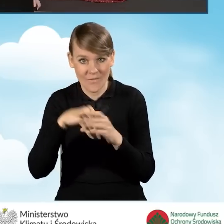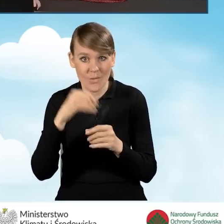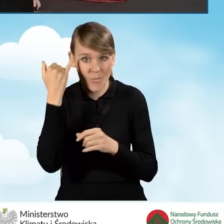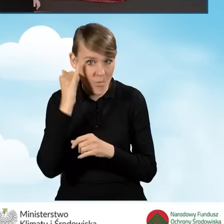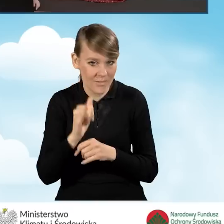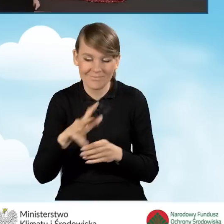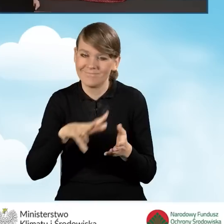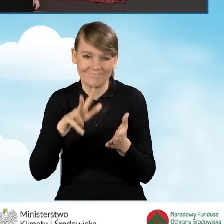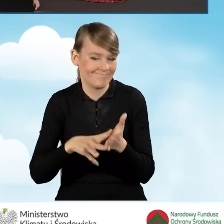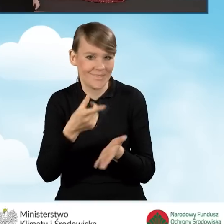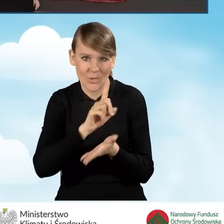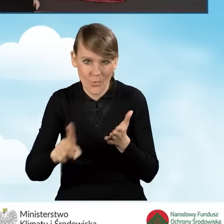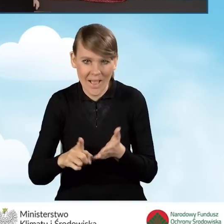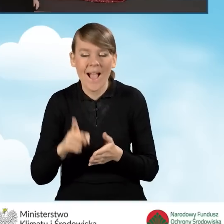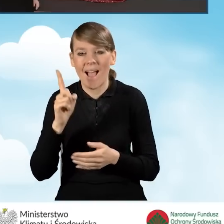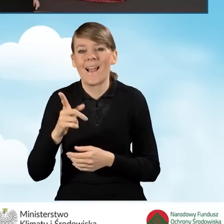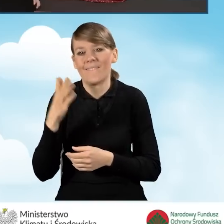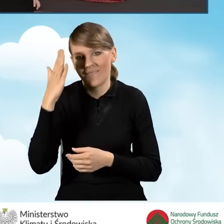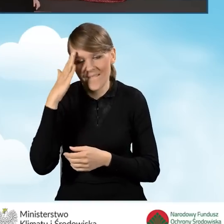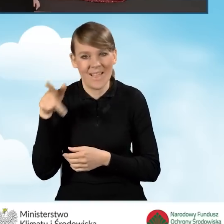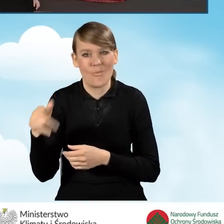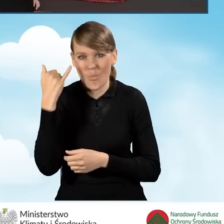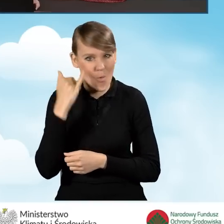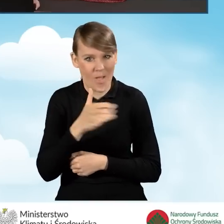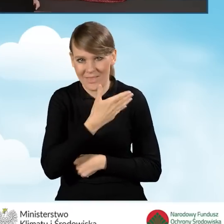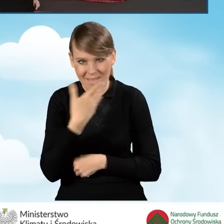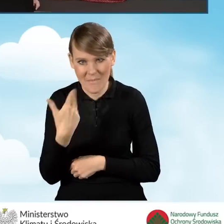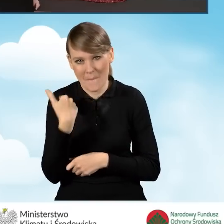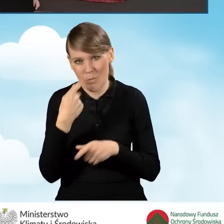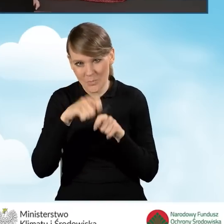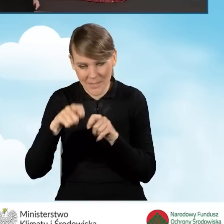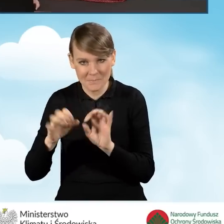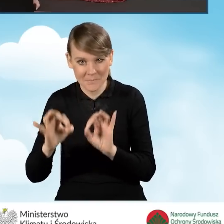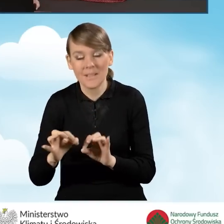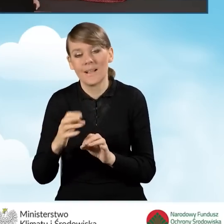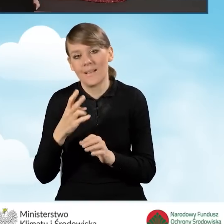to operacja ta się nie powiedzie. My już wiemy, że wniosek błędów nie zawiera, więc będziemy kontynuować.